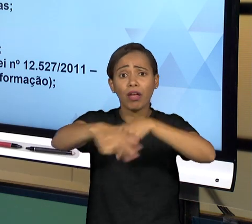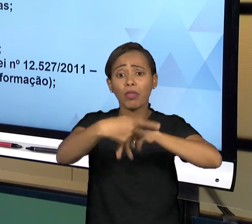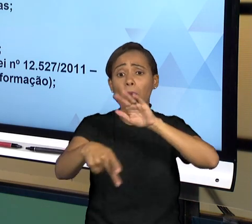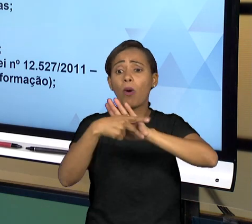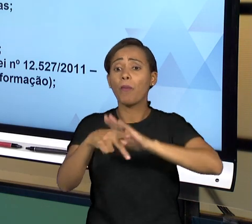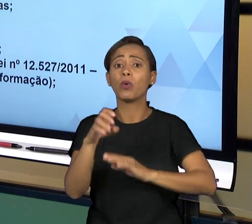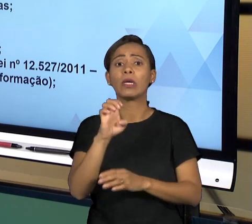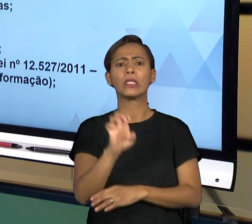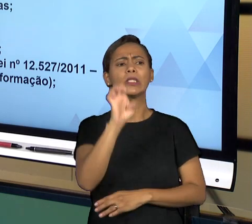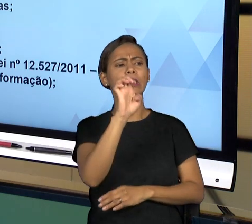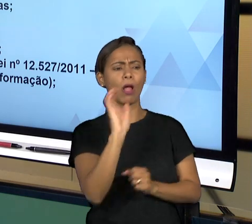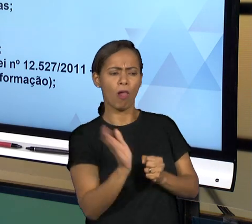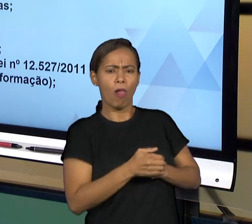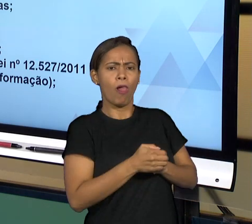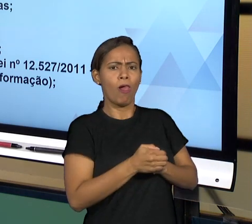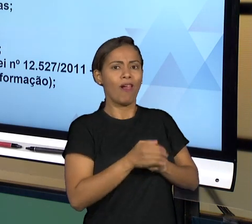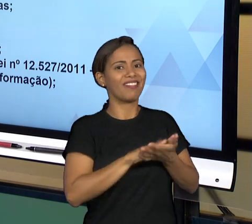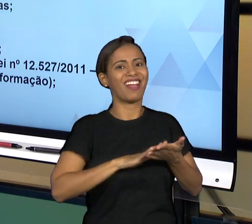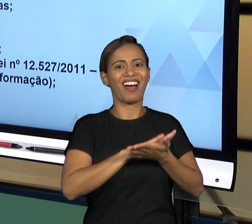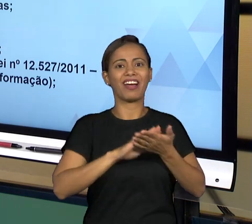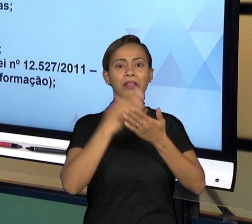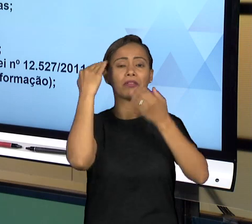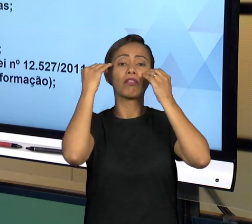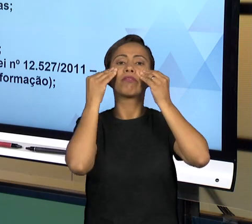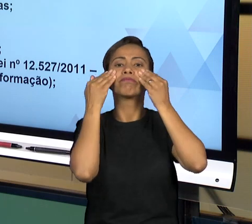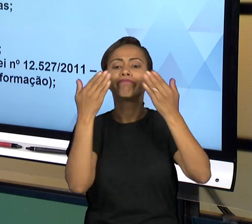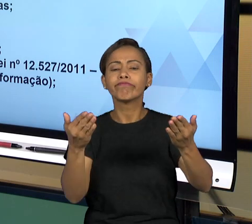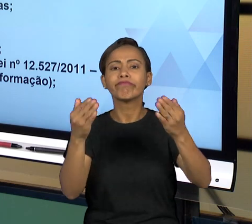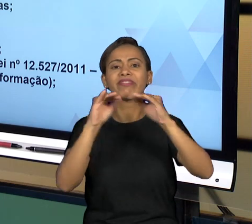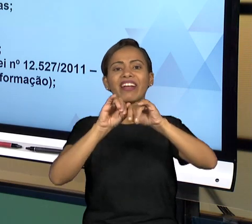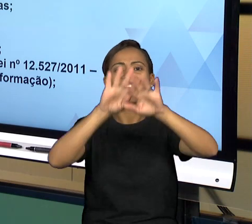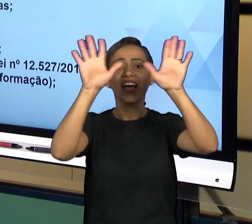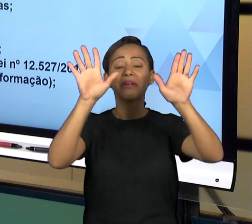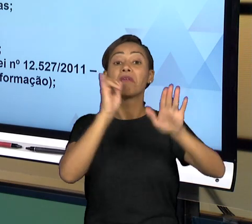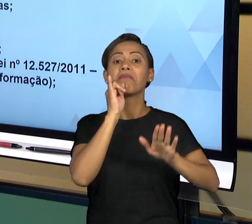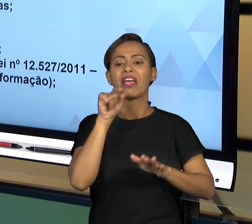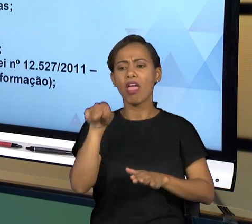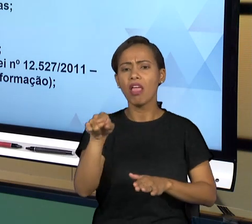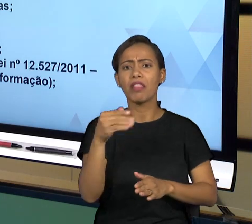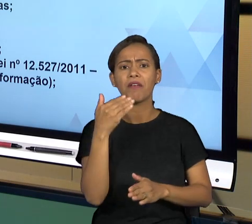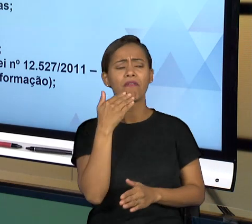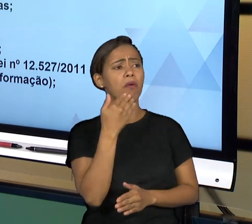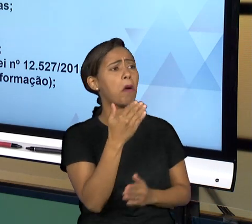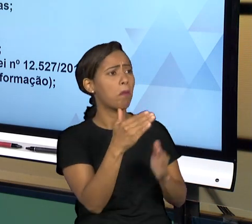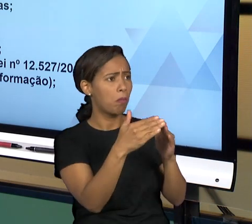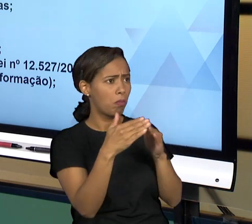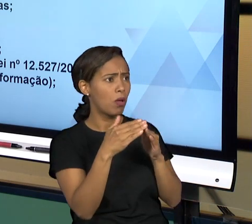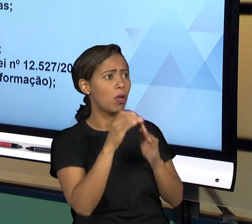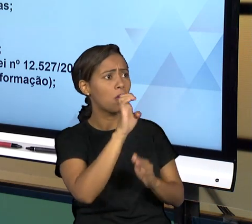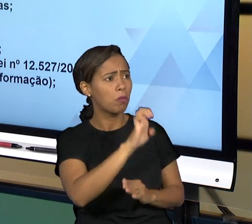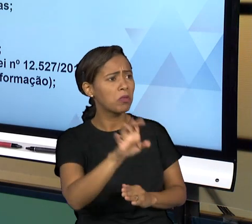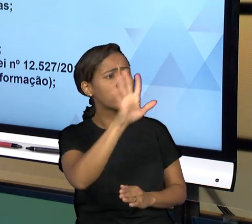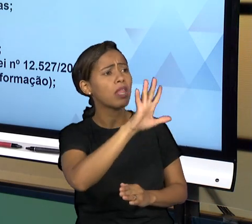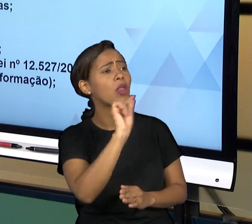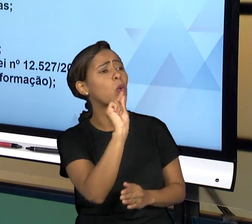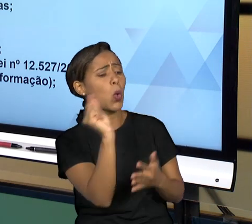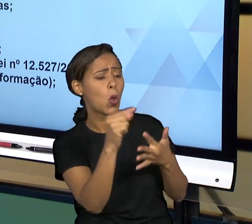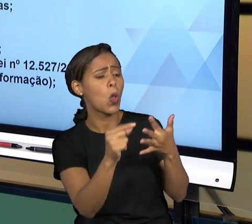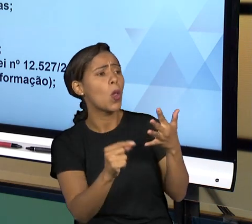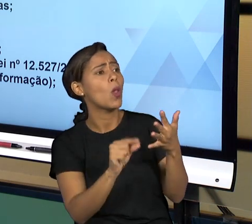TRANSPARÊNCIA, O CIDADÃO PODE EXIGIR DO ESTADO PRESTAÇÃO DE QUALQUER INFORMAÇÃO E AQUI DENTRO DA LEI DE ACESSO À INFORMAÇÃO VAI MENCIONAR.